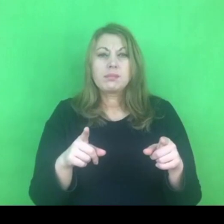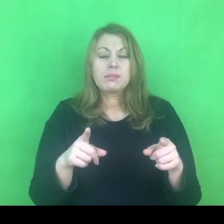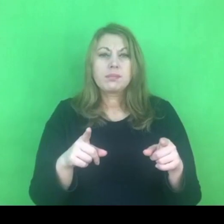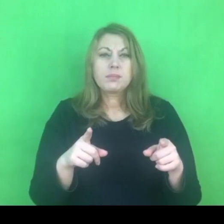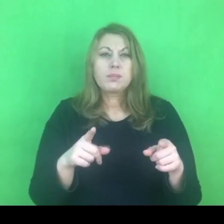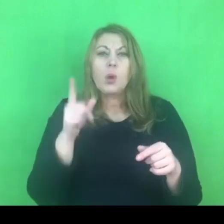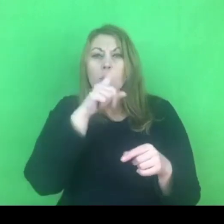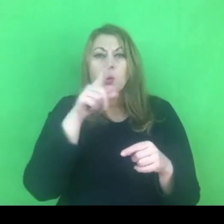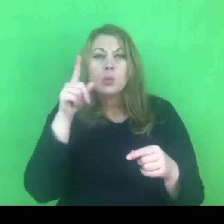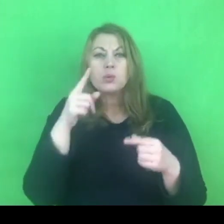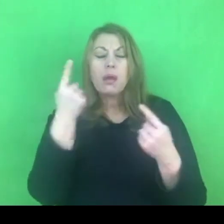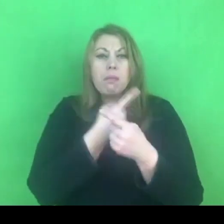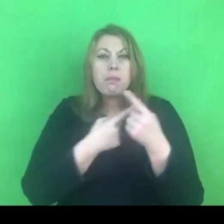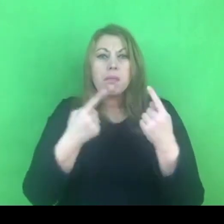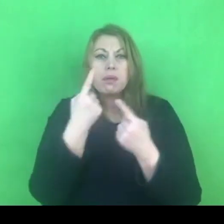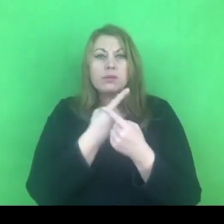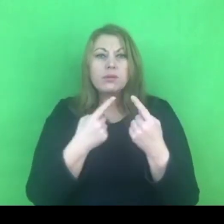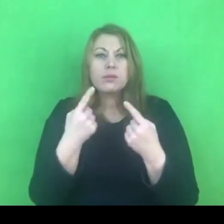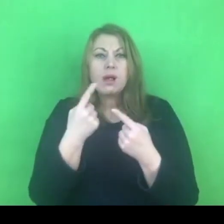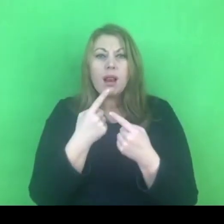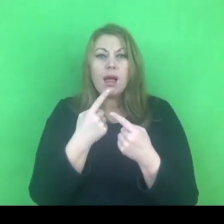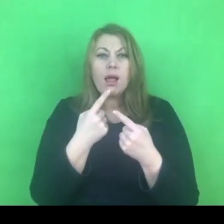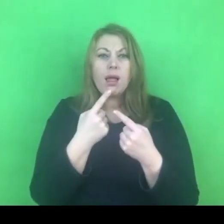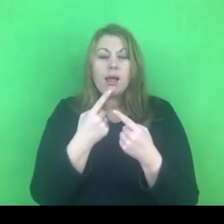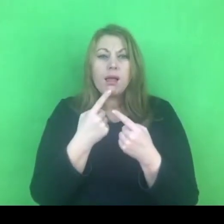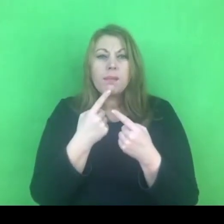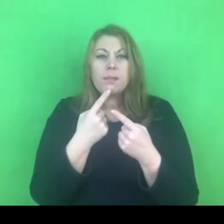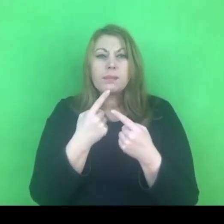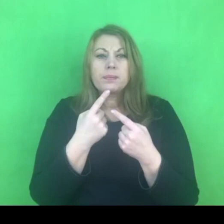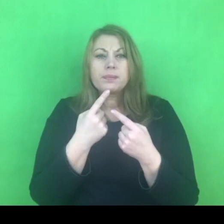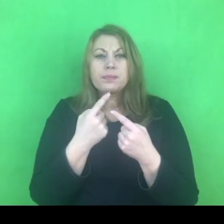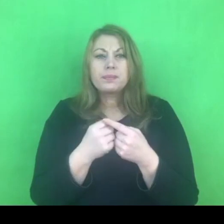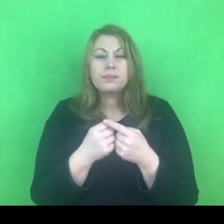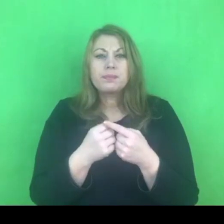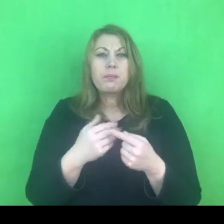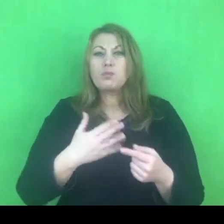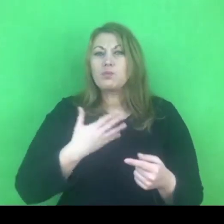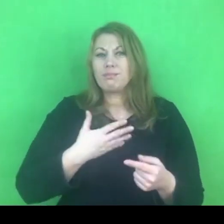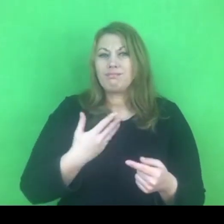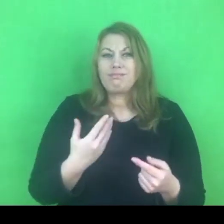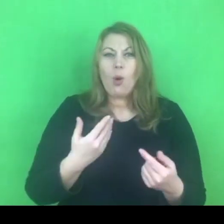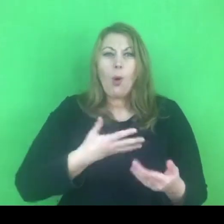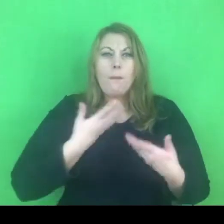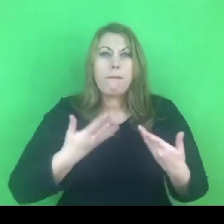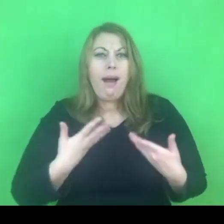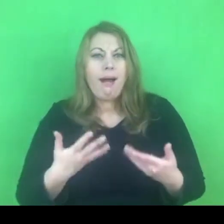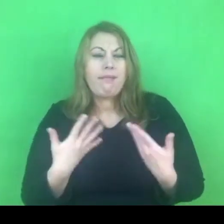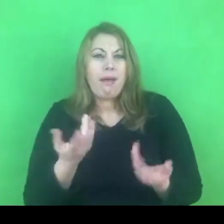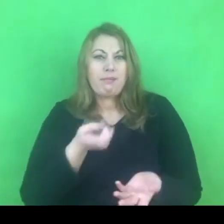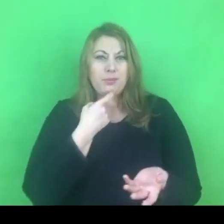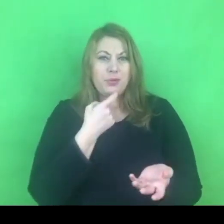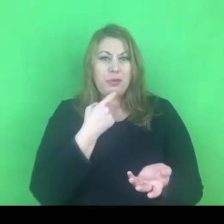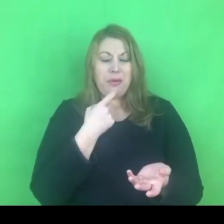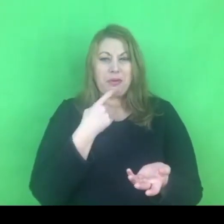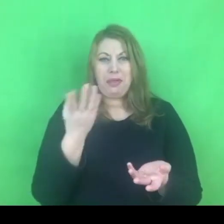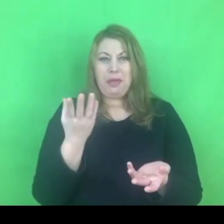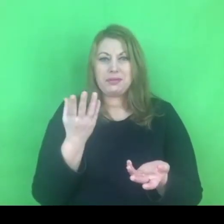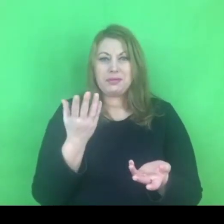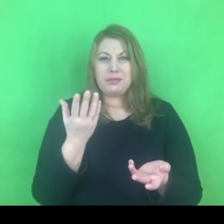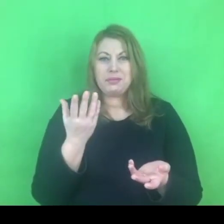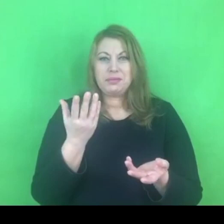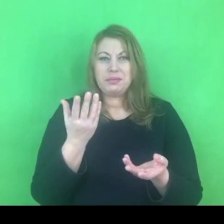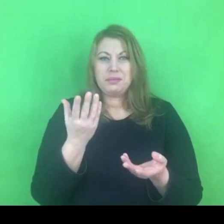i myślę, że za tym idzie przekonanie o jakichś zagrożeniach związanych z respektowaniem przepisów konwencji.